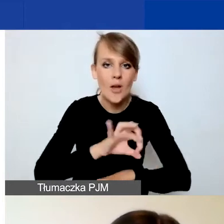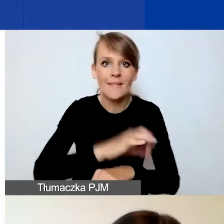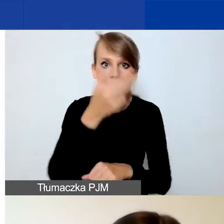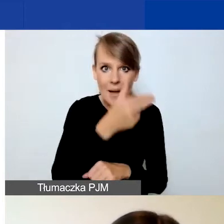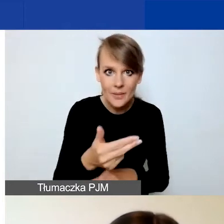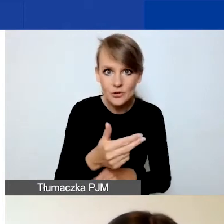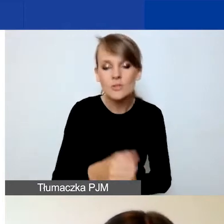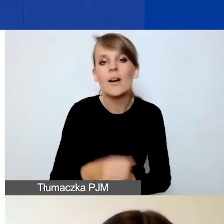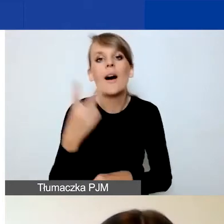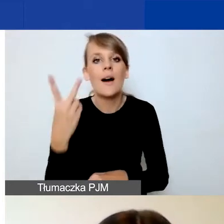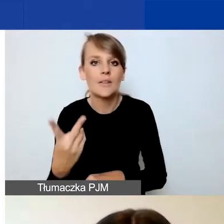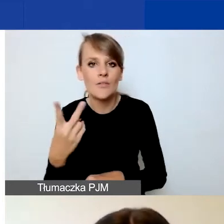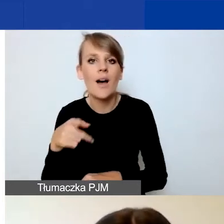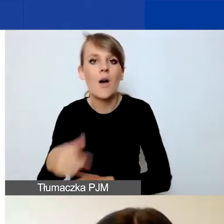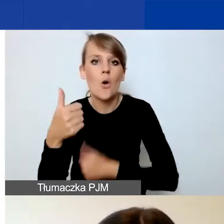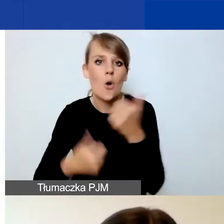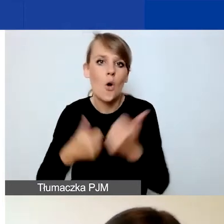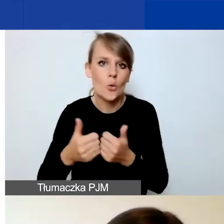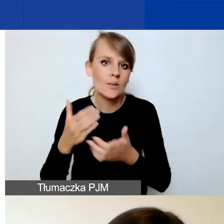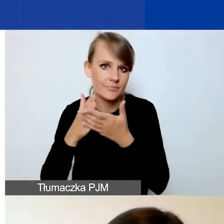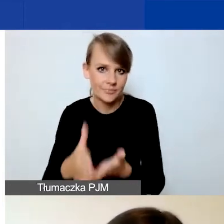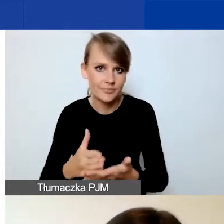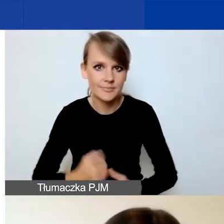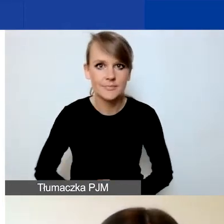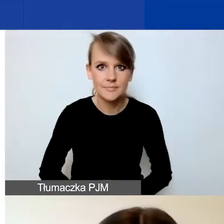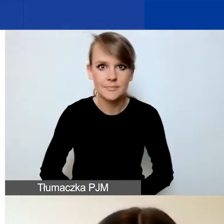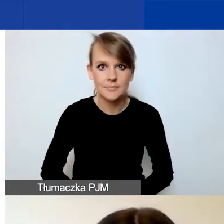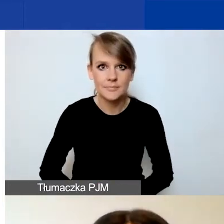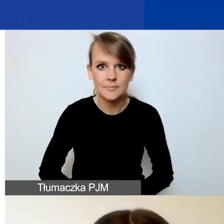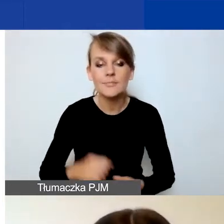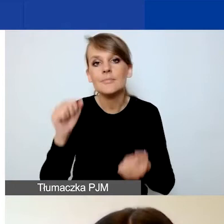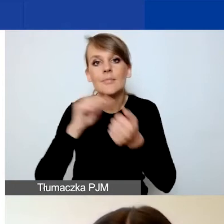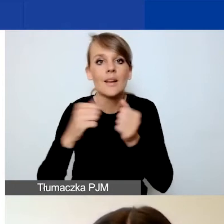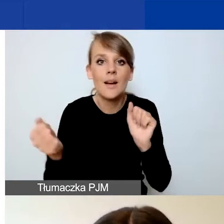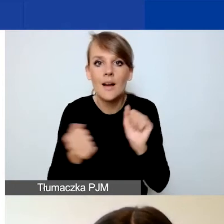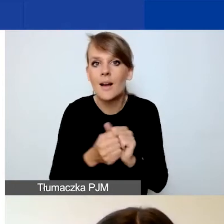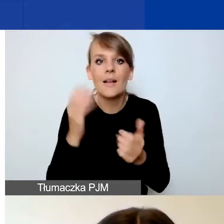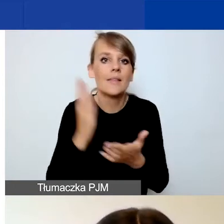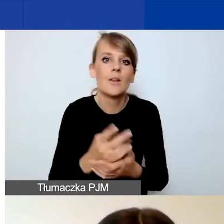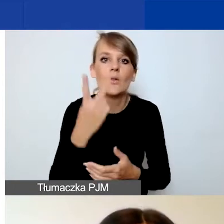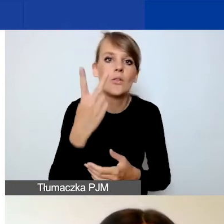i dwa w konkursie interwencyjnym. Bądź tylko dwa w interwencyjnym.